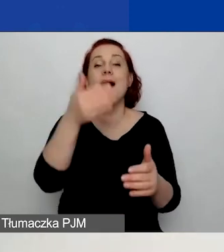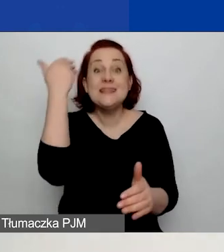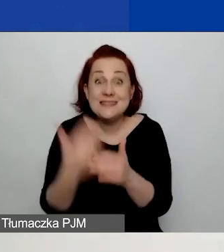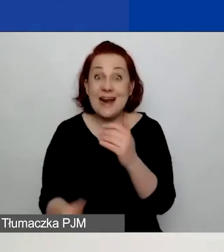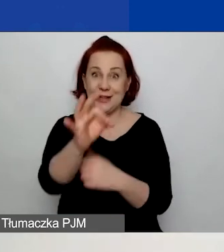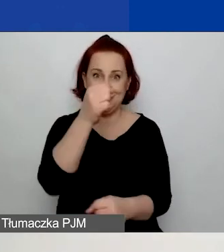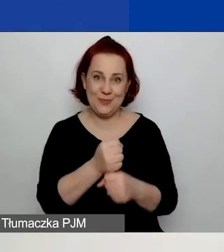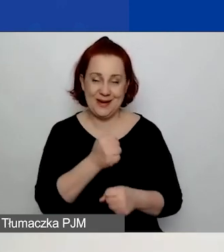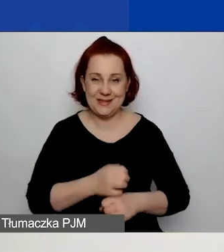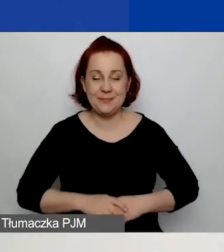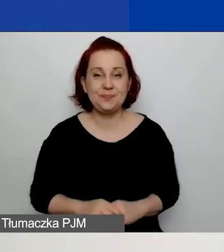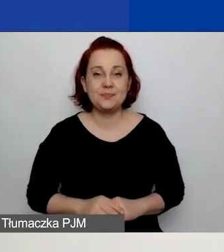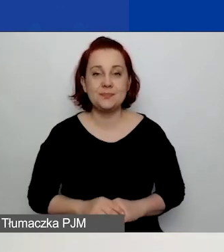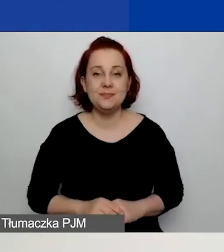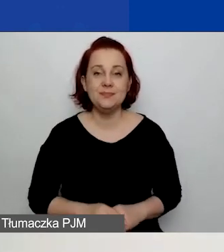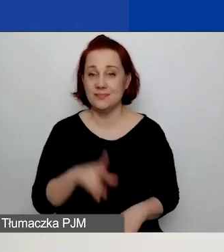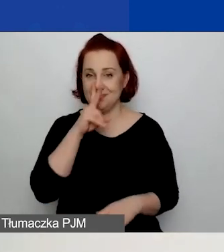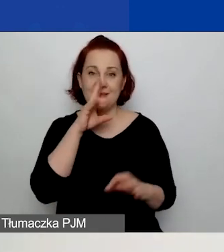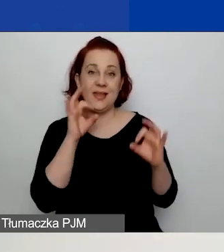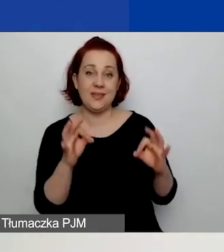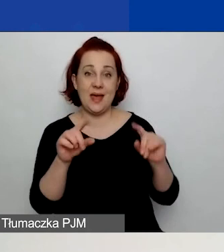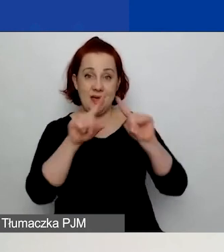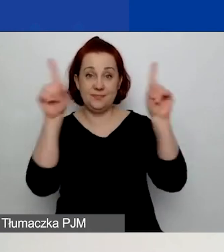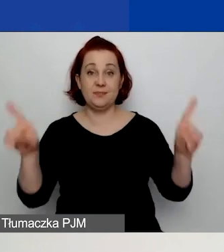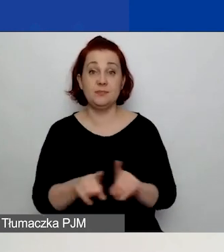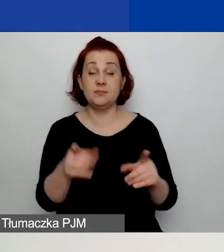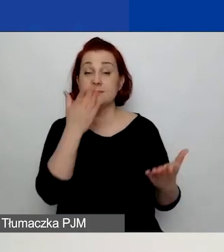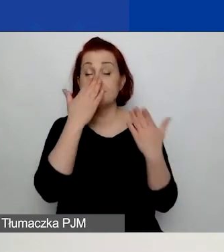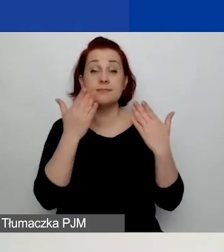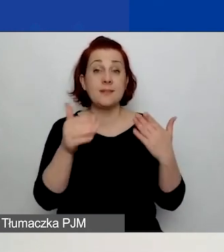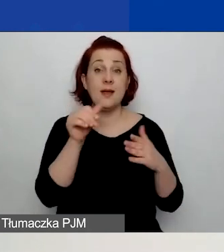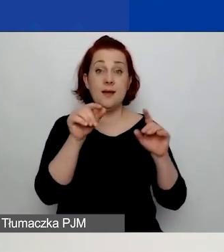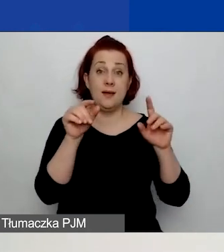Teraz widzicie na ekranie, jak wyglądają te przyciski, które przed chwilą omówiłam.